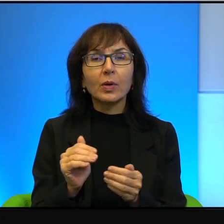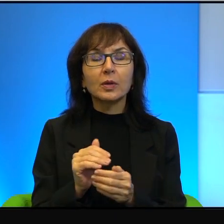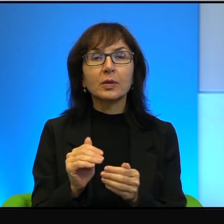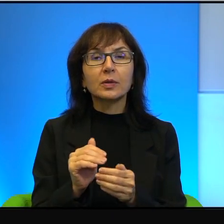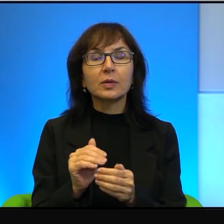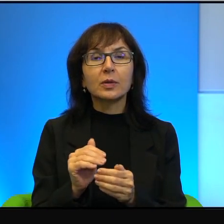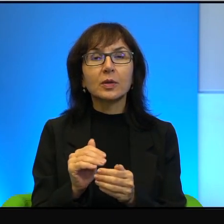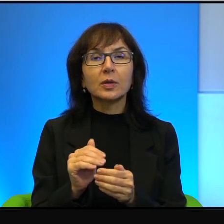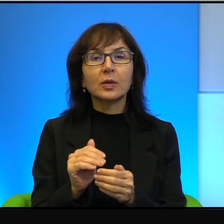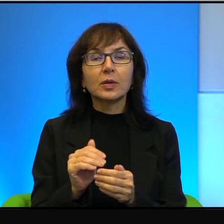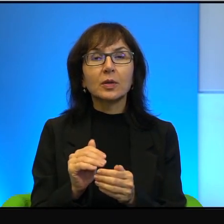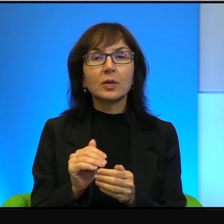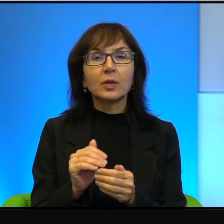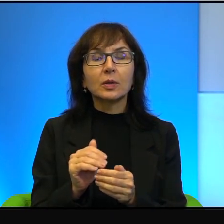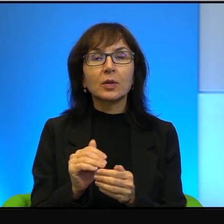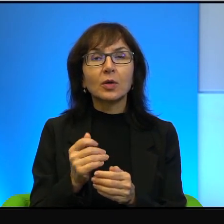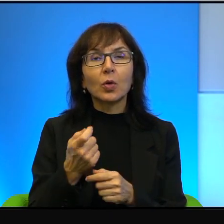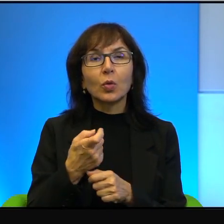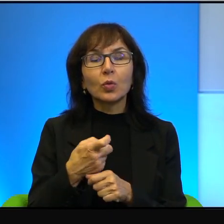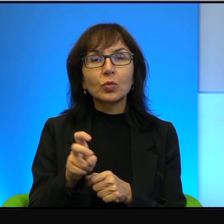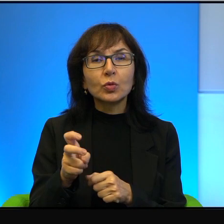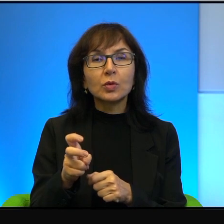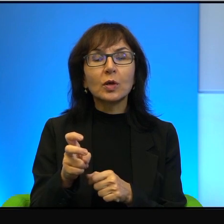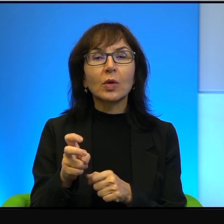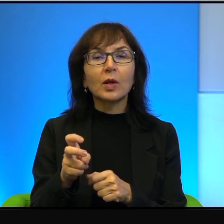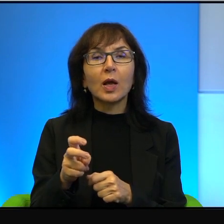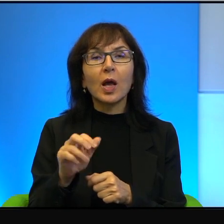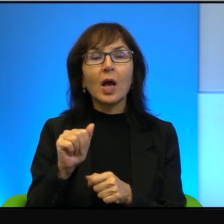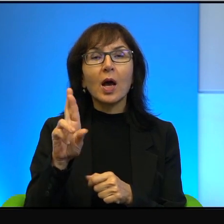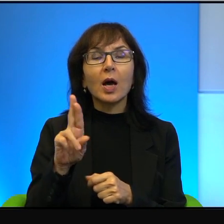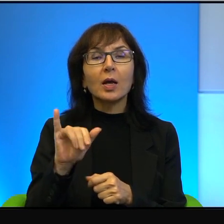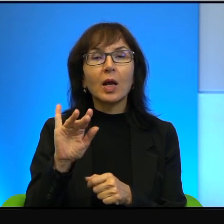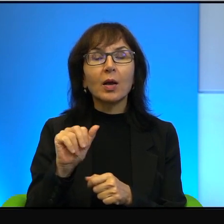rzucony w arabskie, muzułmańskie morze na Bliskim Wschodzie.